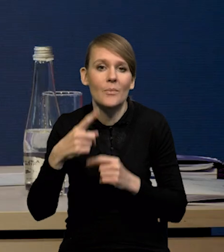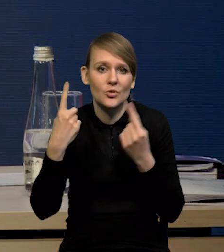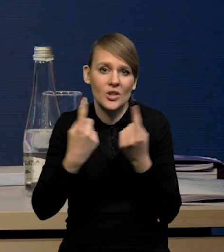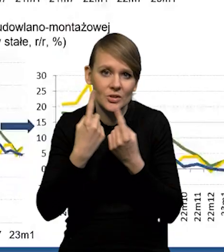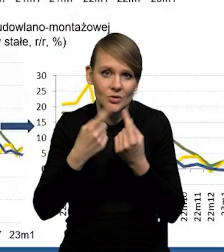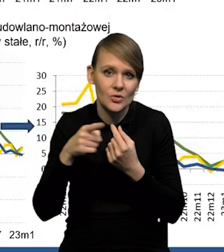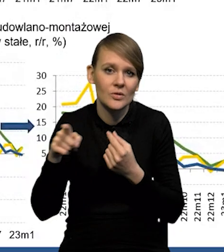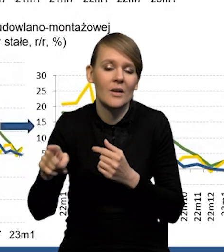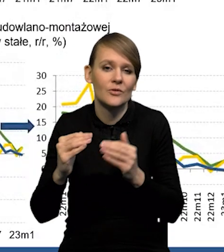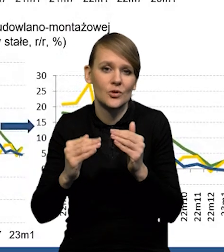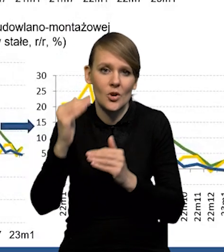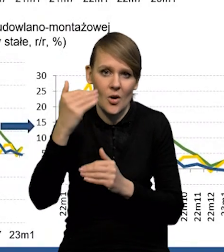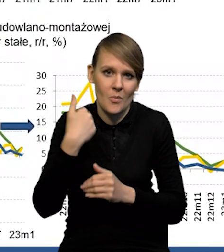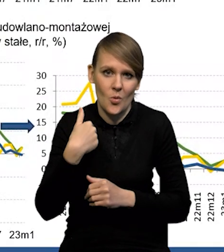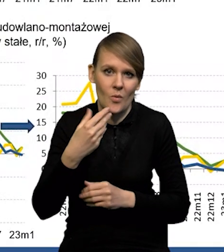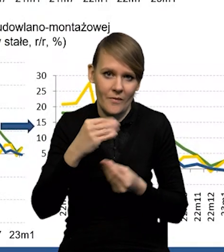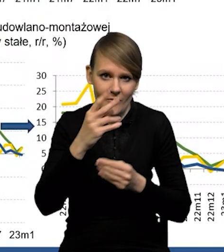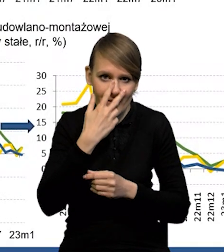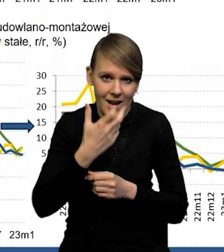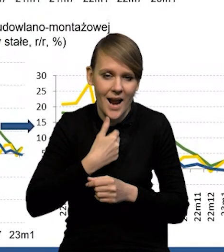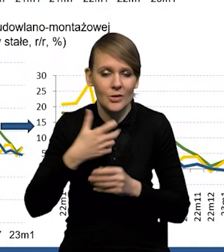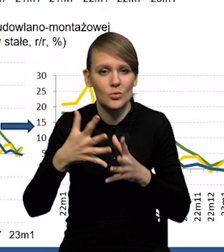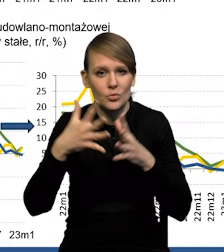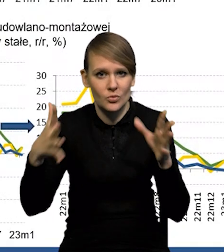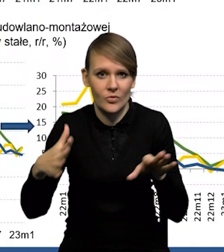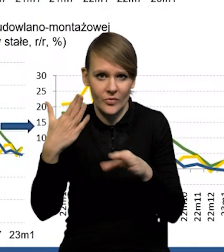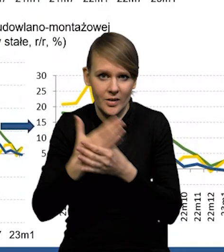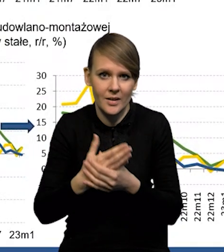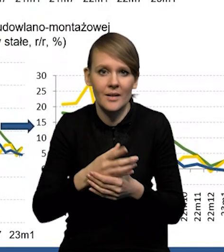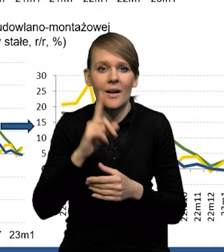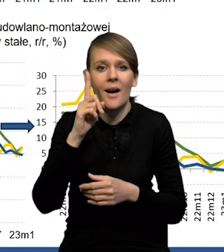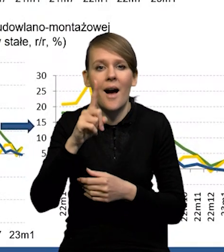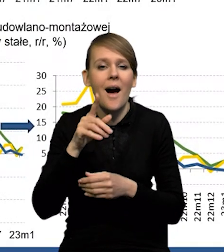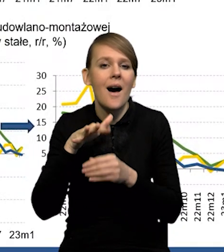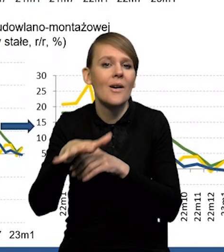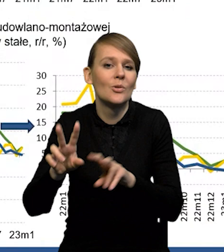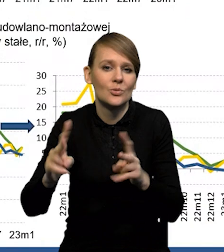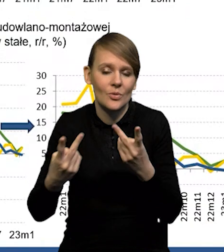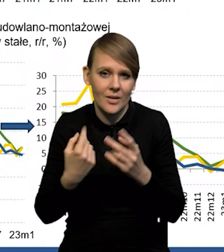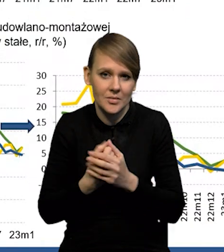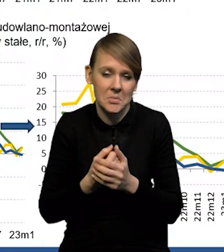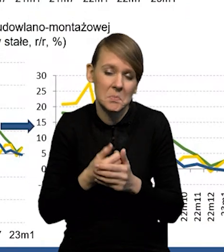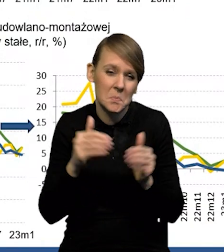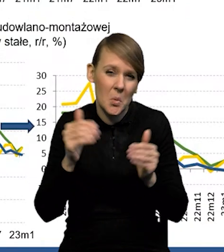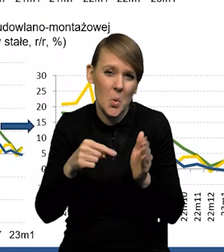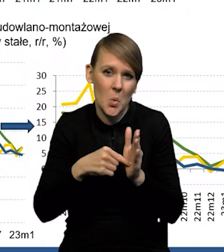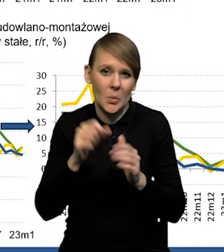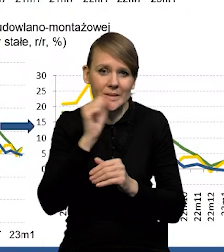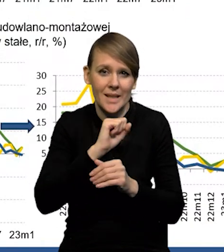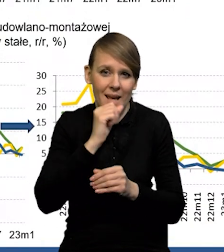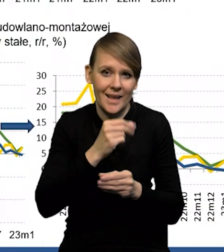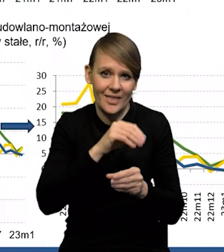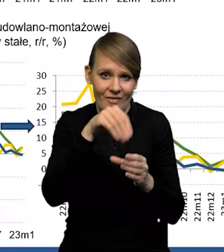to ten wzrost był najprawdopodobniej wyraźniejszy wśród dużych przedsiębiorstw, ale co na niego wpłynęło? Mogły to być jeszcze te stare inwestycje realizowane,